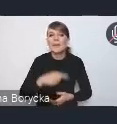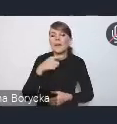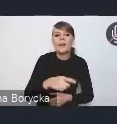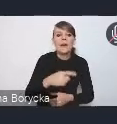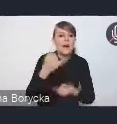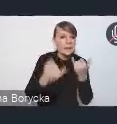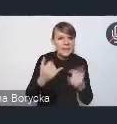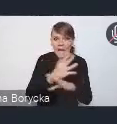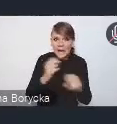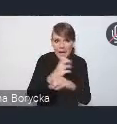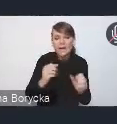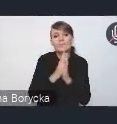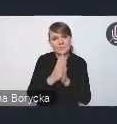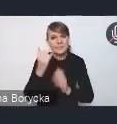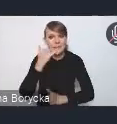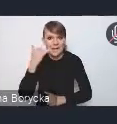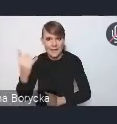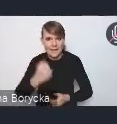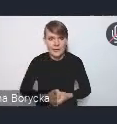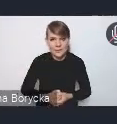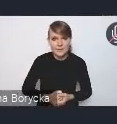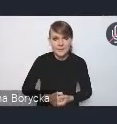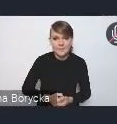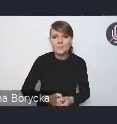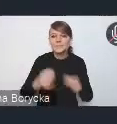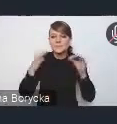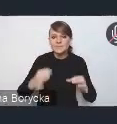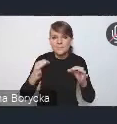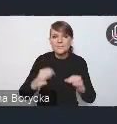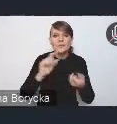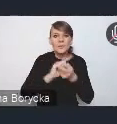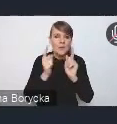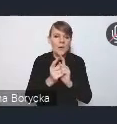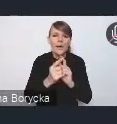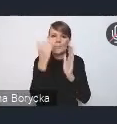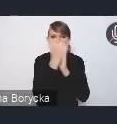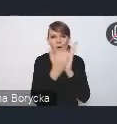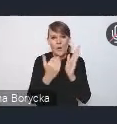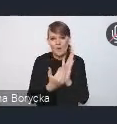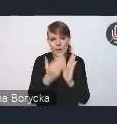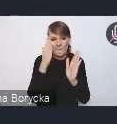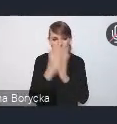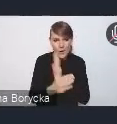Dzisiejsze spotkanie ma bardzo prosty program, ponieważ trochę, jak powiedzieliśmy,